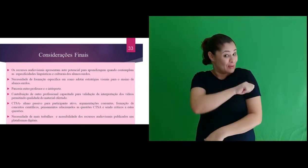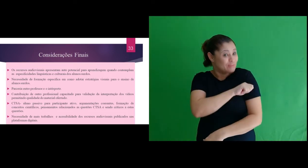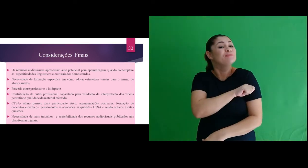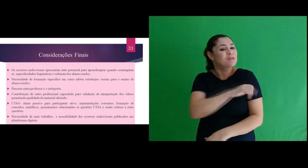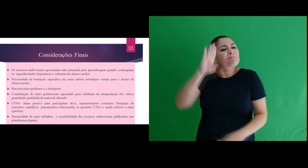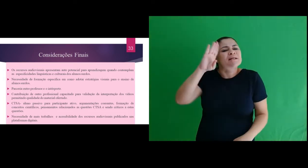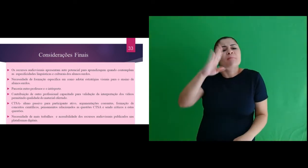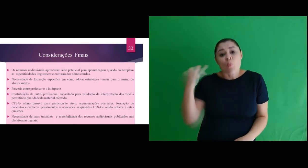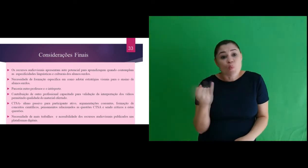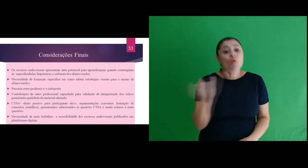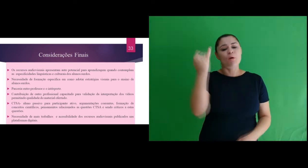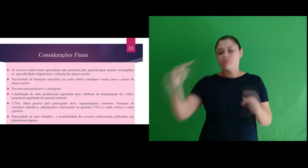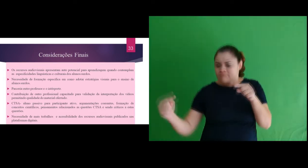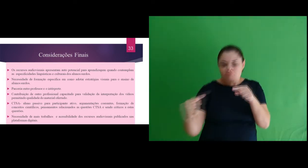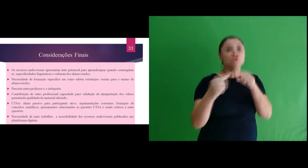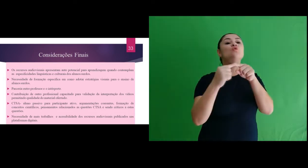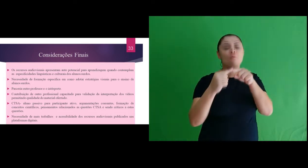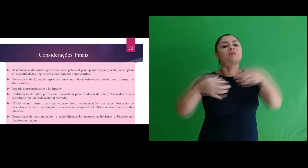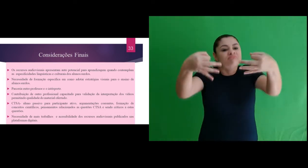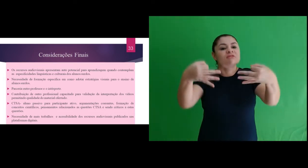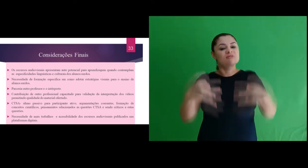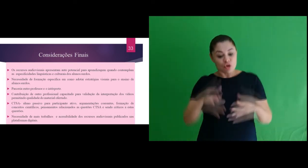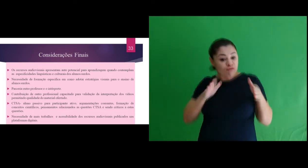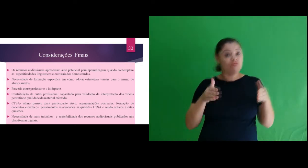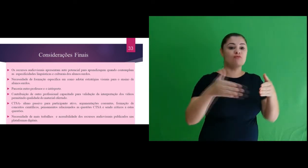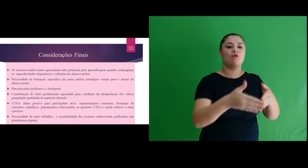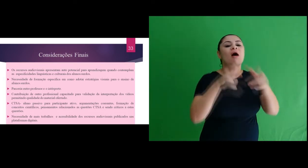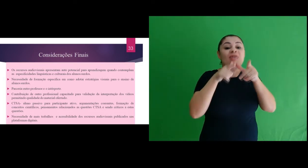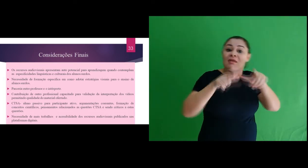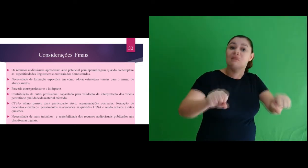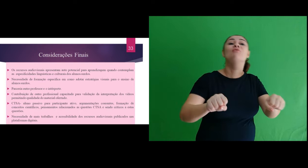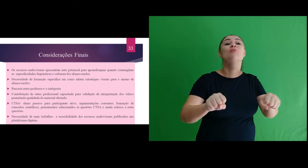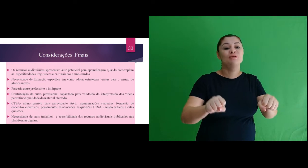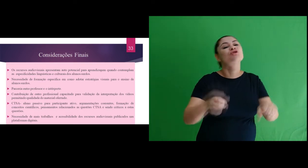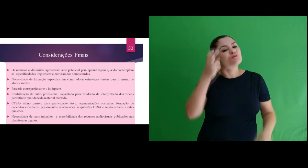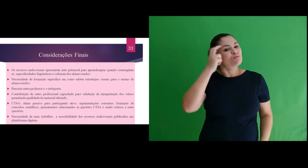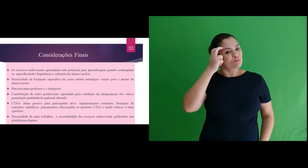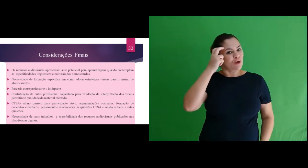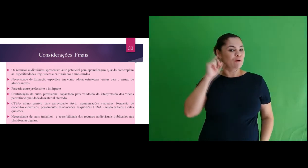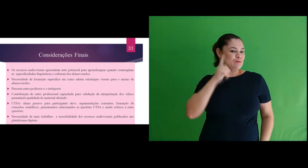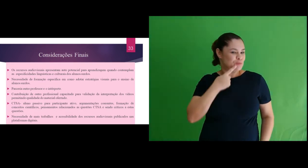quando são contemplados de forma adequada as especificidades linguísticas e culturais dos